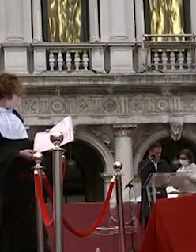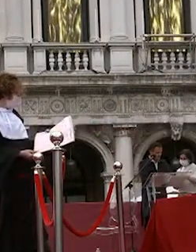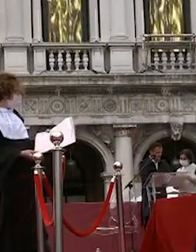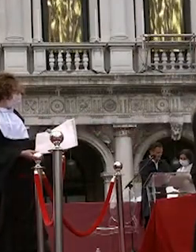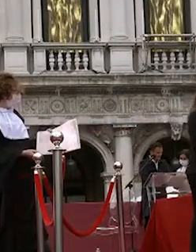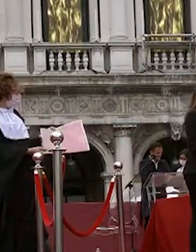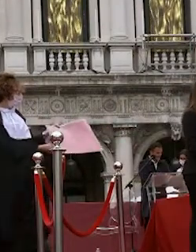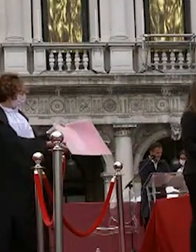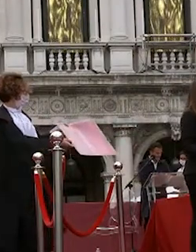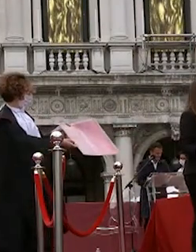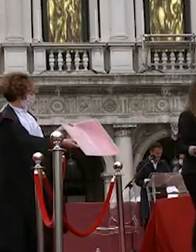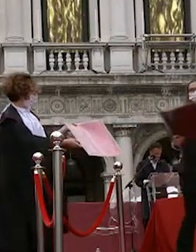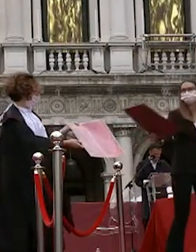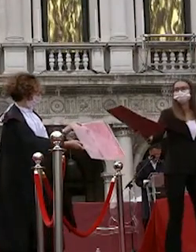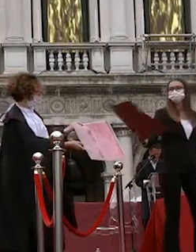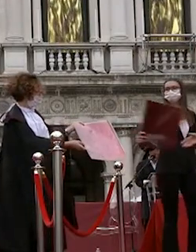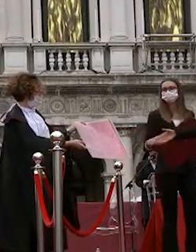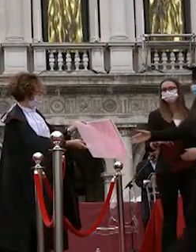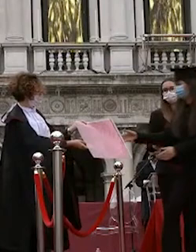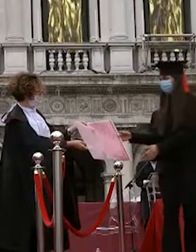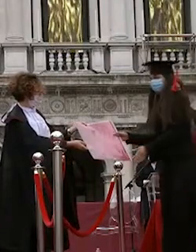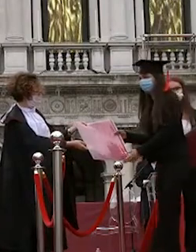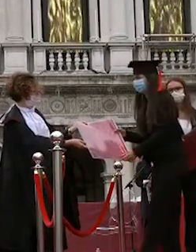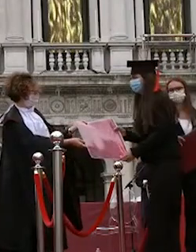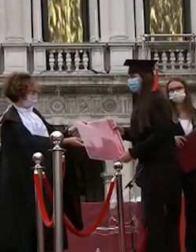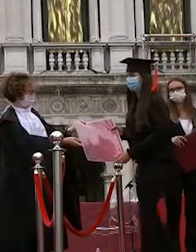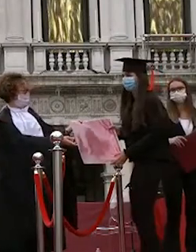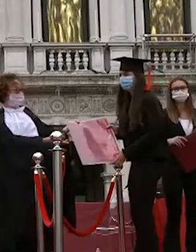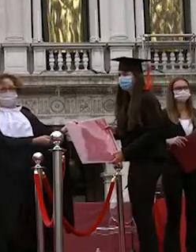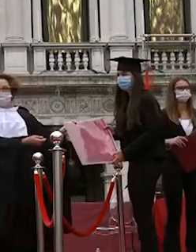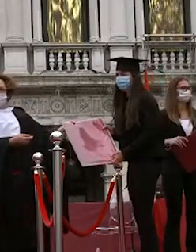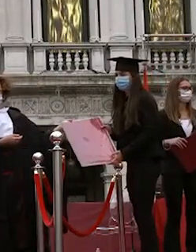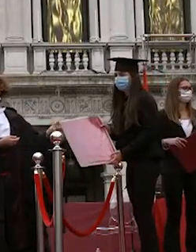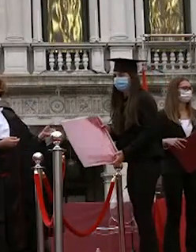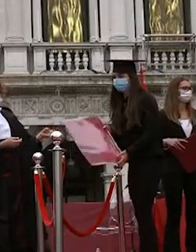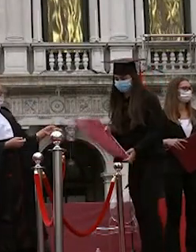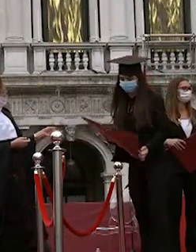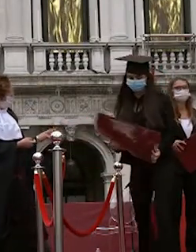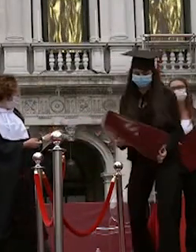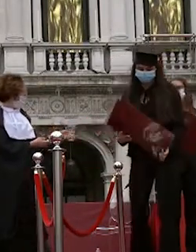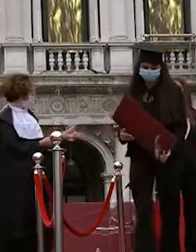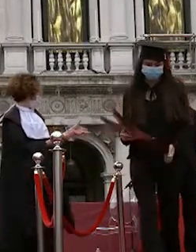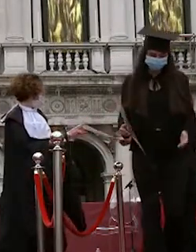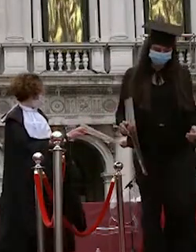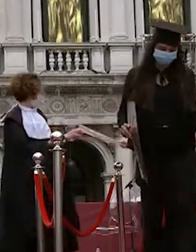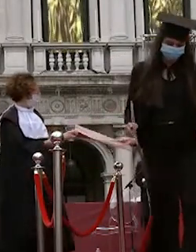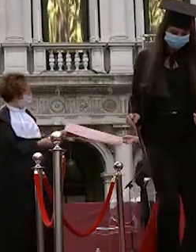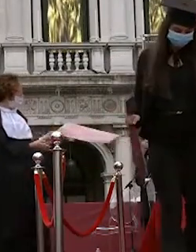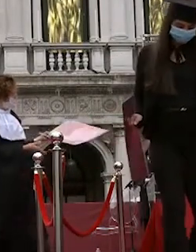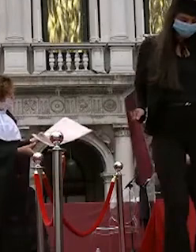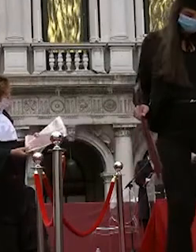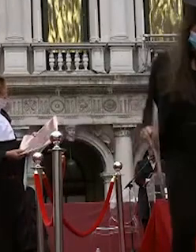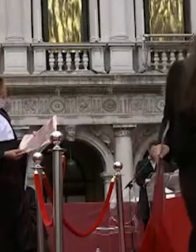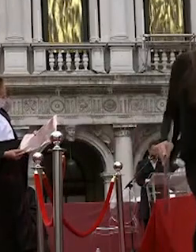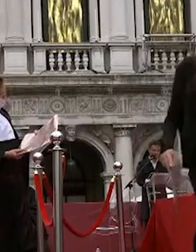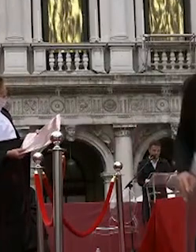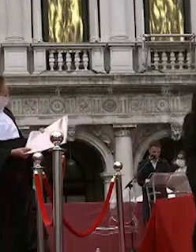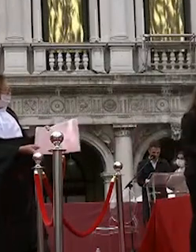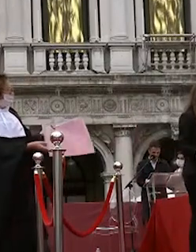greta saggia riccardo massara